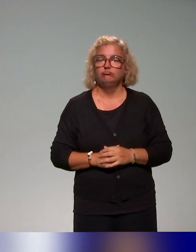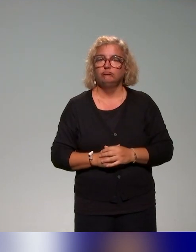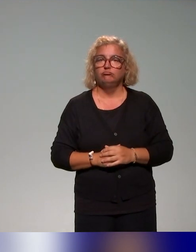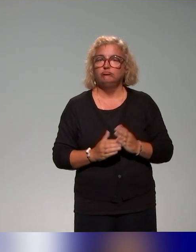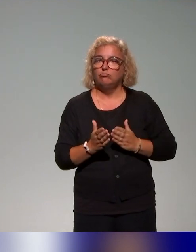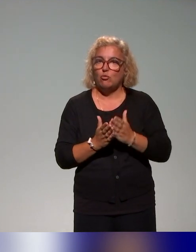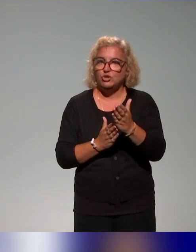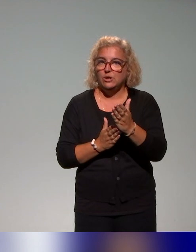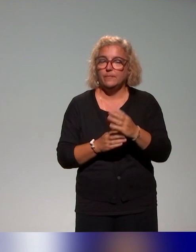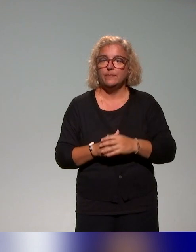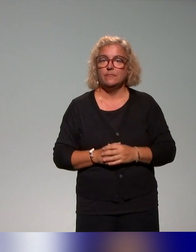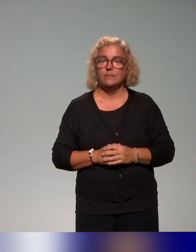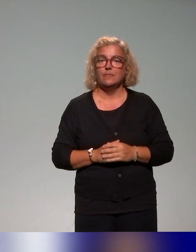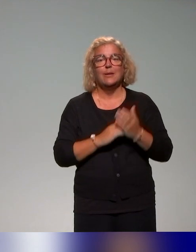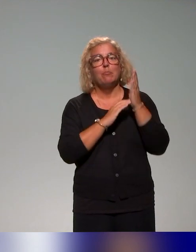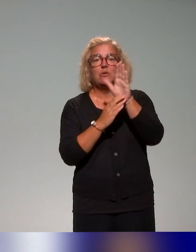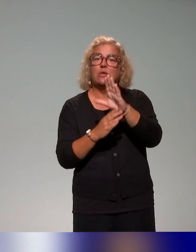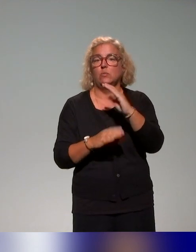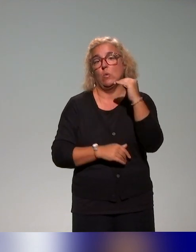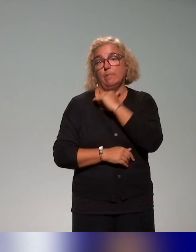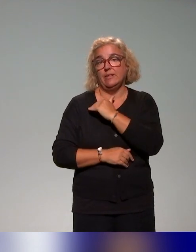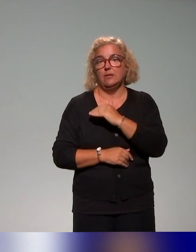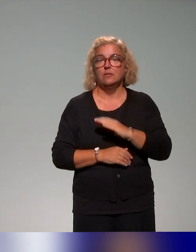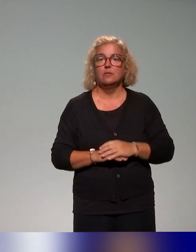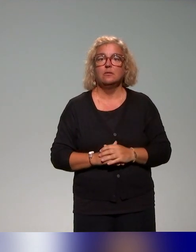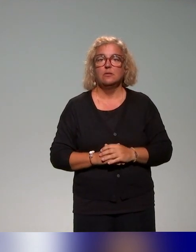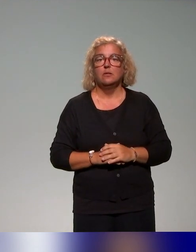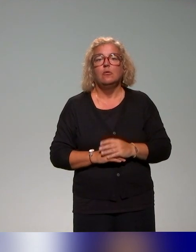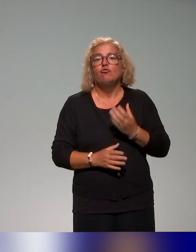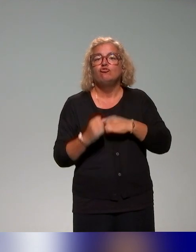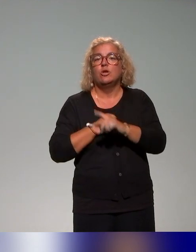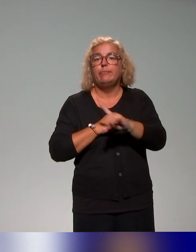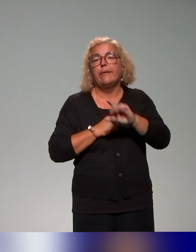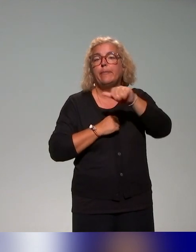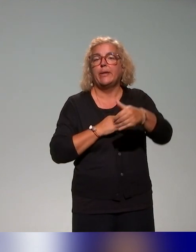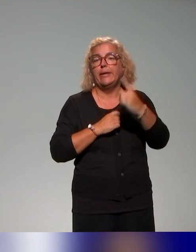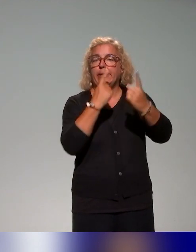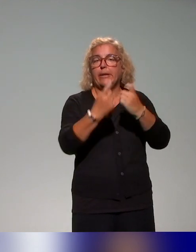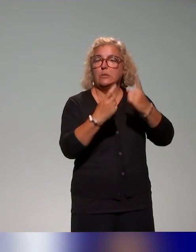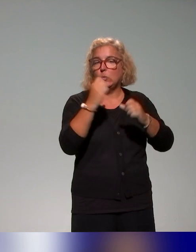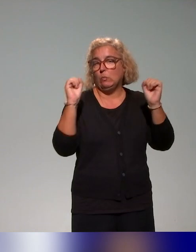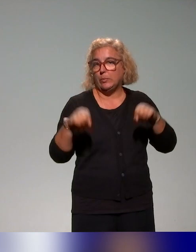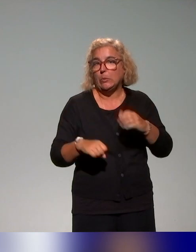et puis une présentation aussi rapide, n'hésitez pas à poser d'autres questions sur la cartographie si vous voulez d'autres précisions.